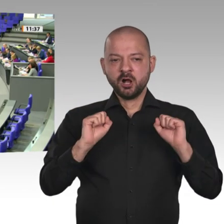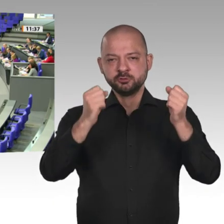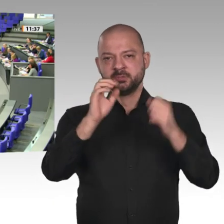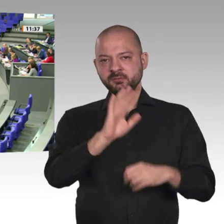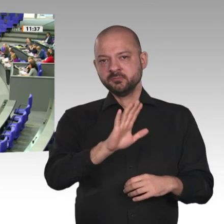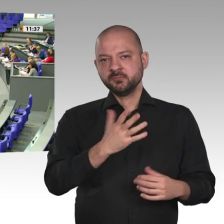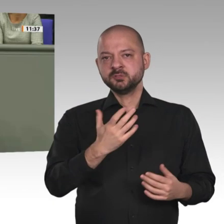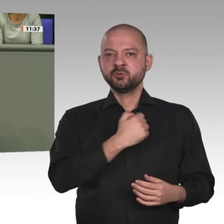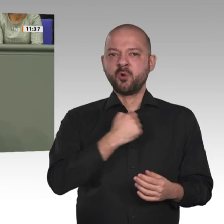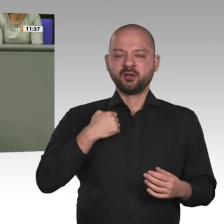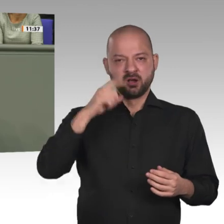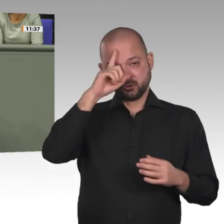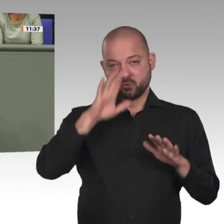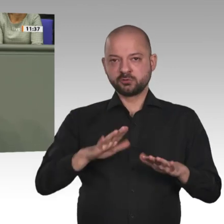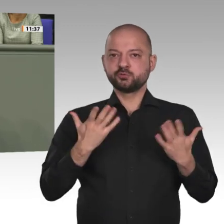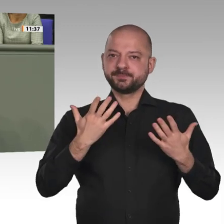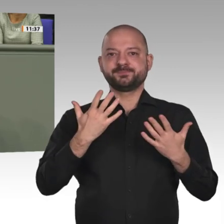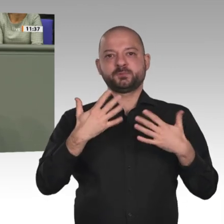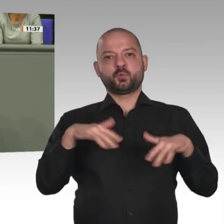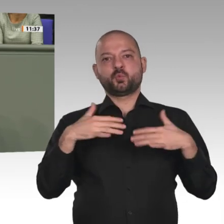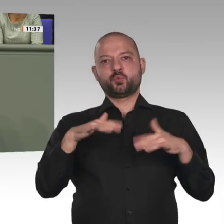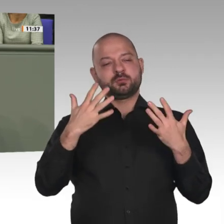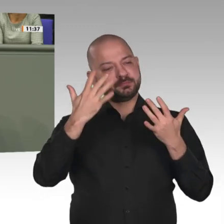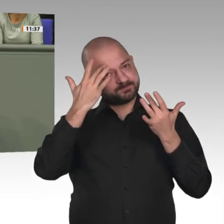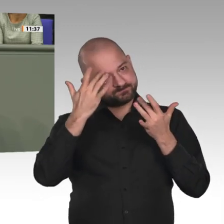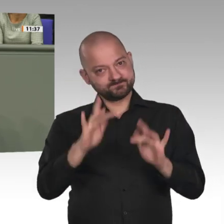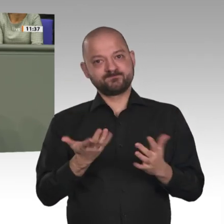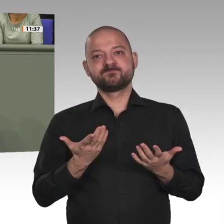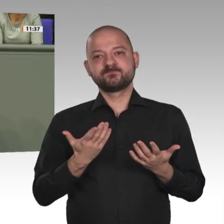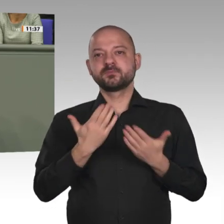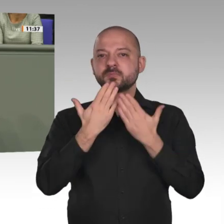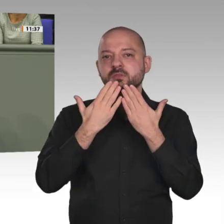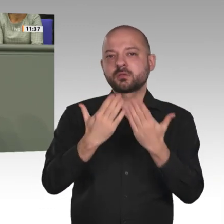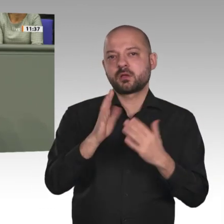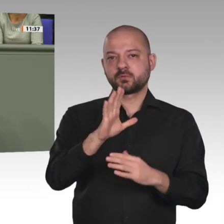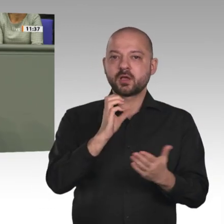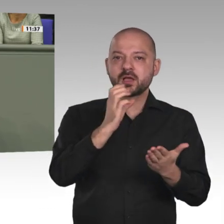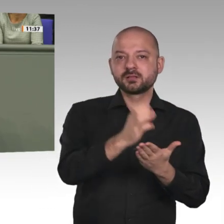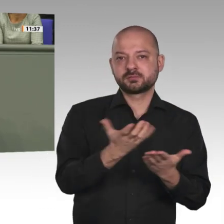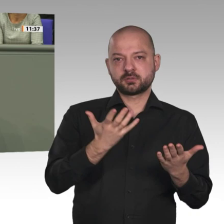Bei der Entscheidung über die Verlängerung des Mandats stellen wir uns die Frage: Was sind die Prioritäten?